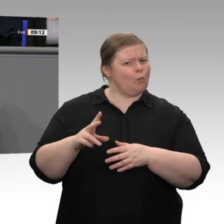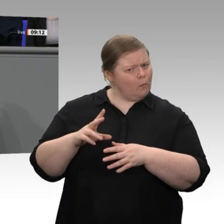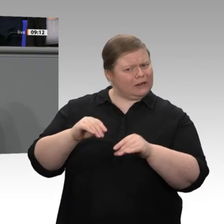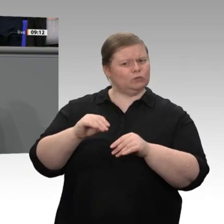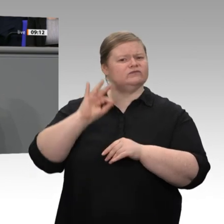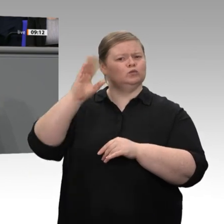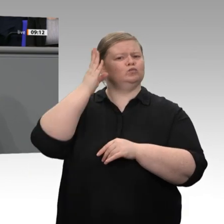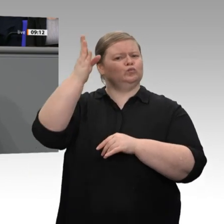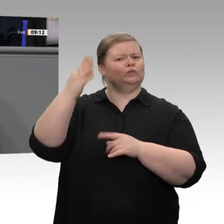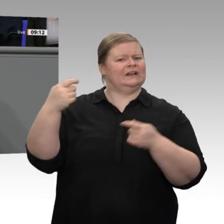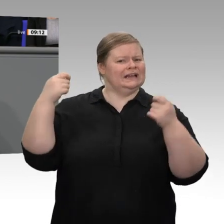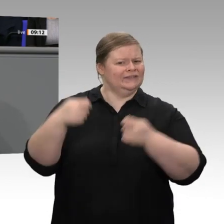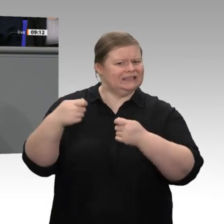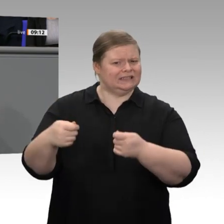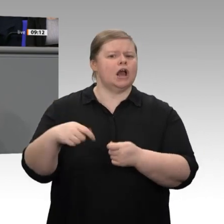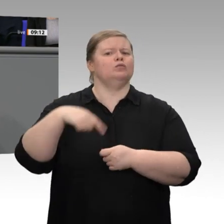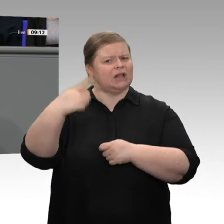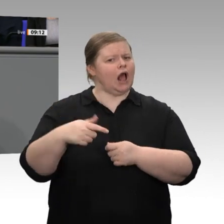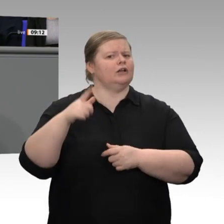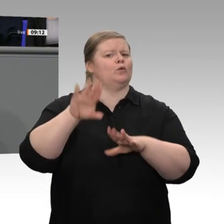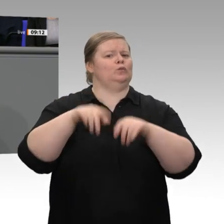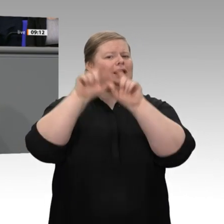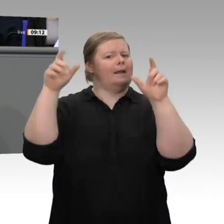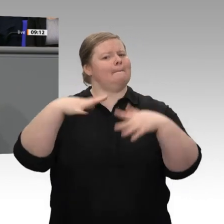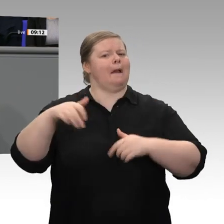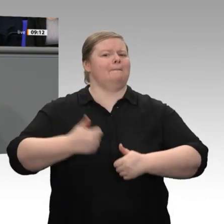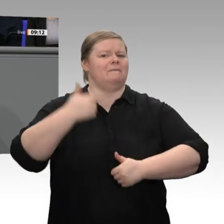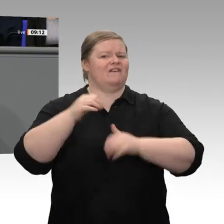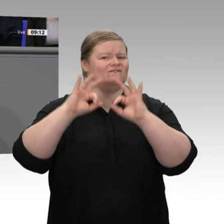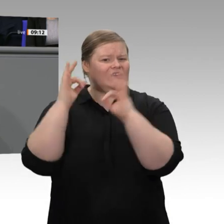wenn er überzeugt ist, dass der Staat ihm nicht das, was er damit